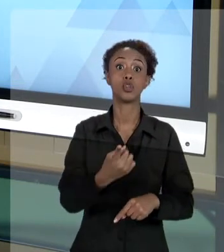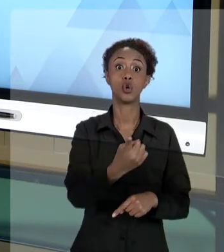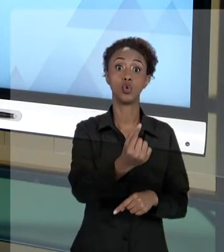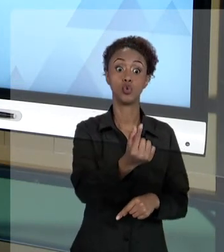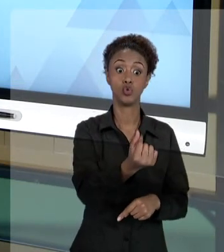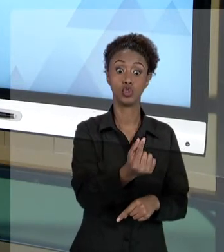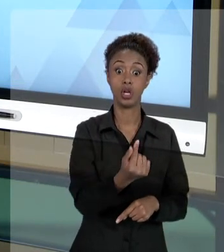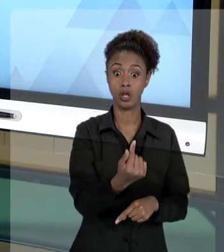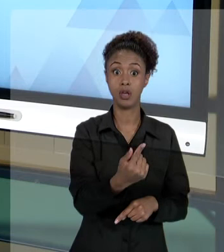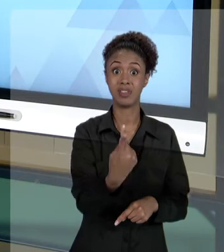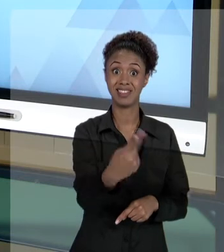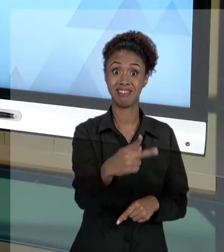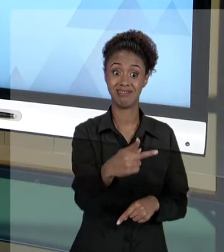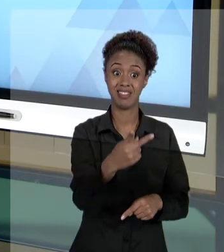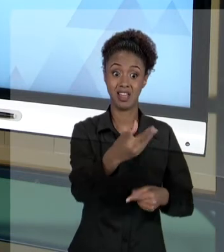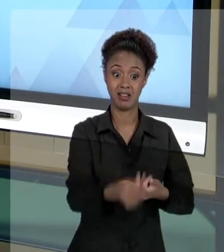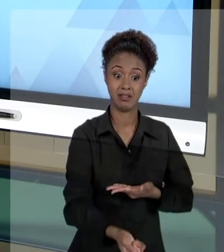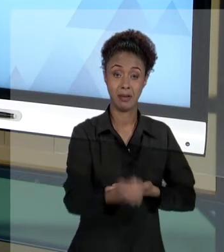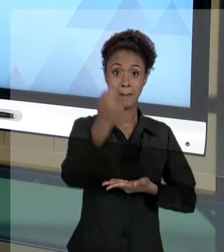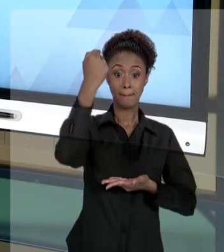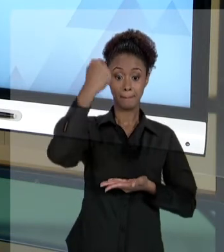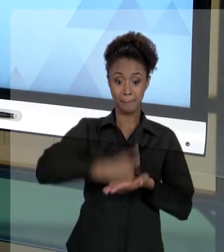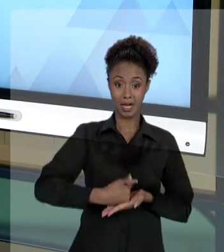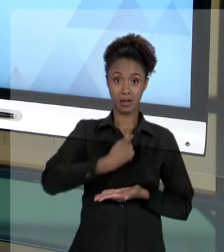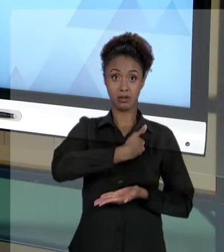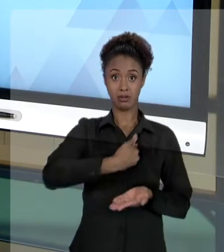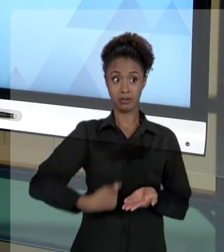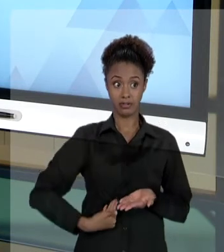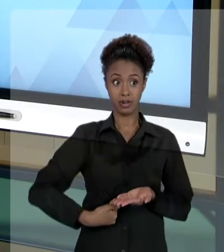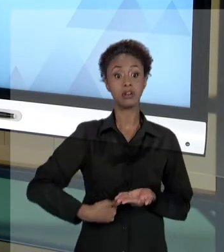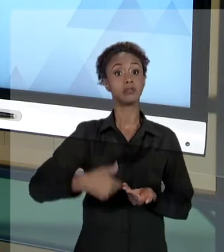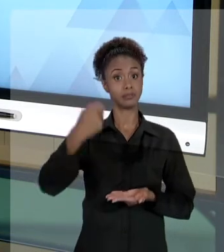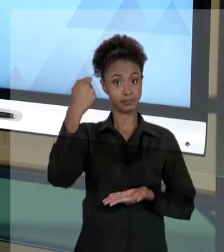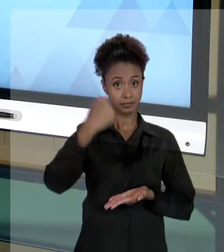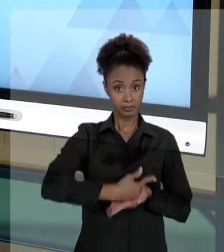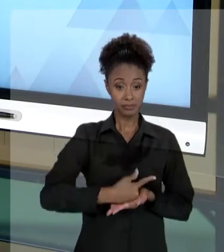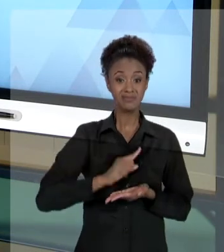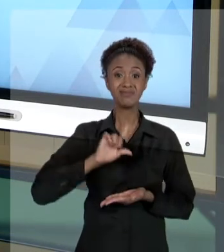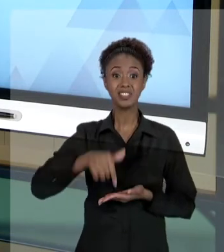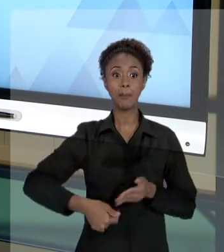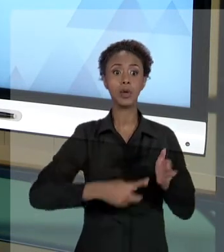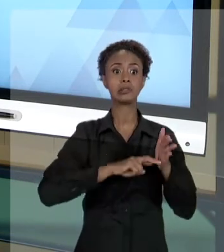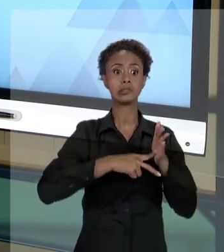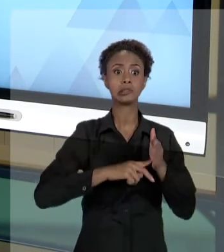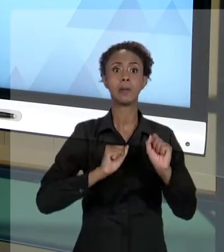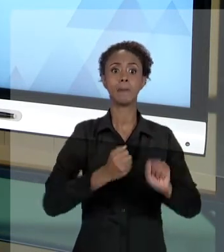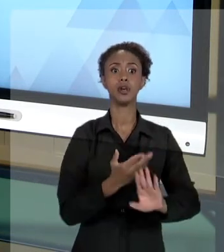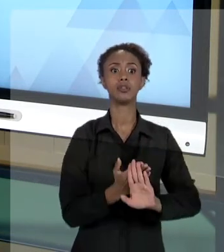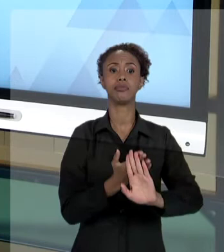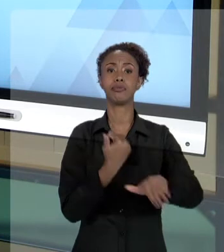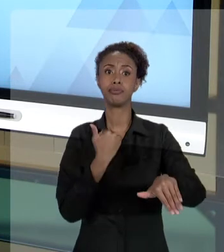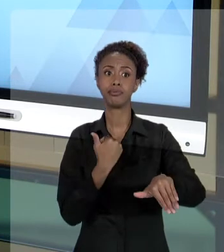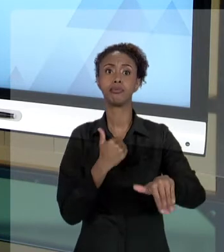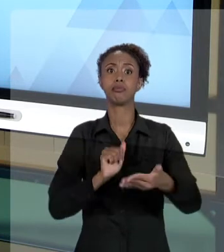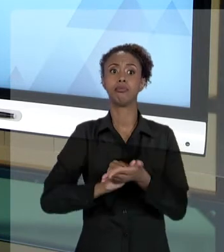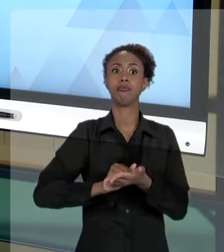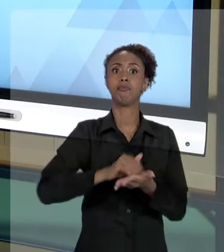E, DE OUTRO LADO, ELE PODE SOFRER UM PROCESSO DE SINDICÂNCIA, UMA INVESTIGAÇÃO. E ISSO PODE LEVÁ-LO, INCLUSIVE, À DEMISSÃO. ENTÃO, É UMA COISA